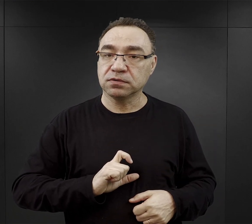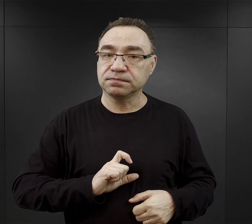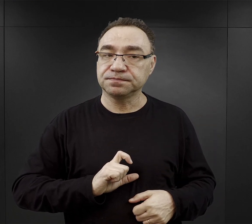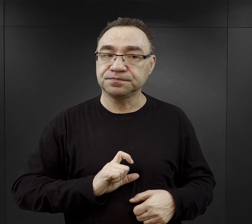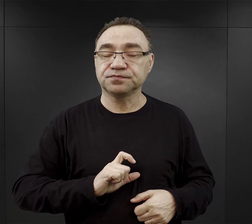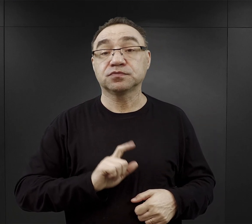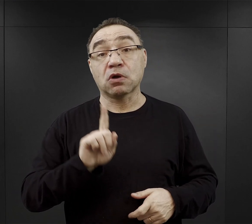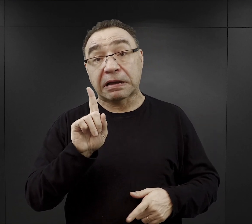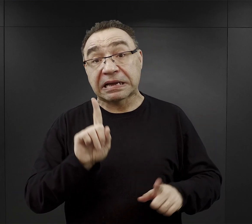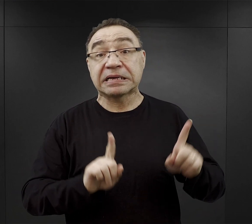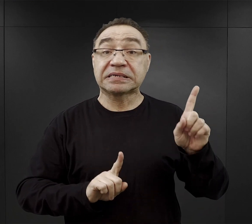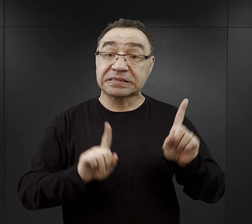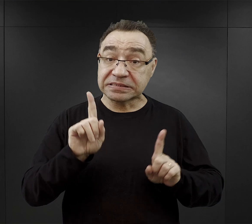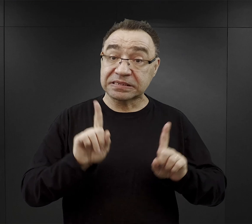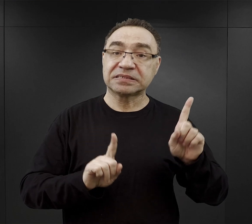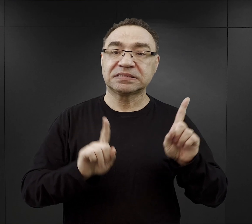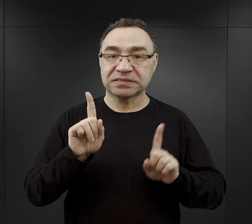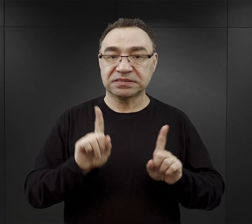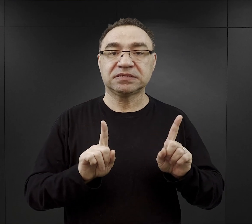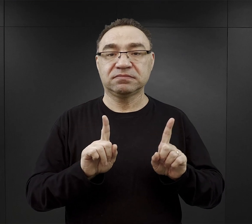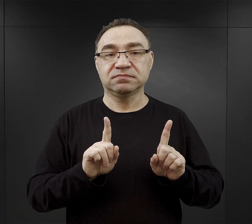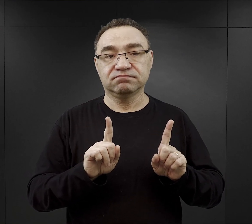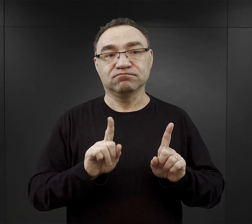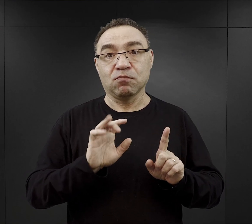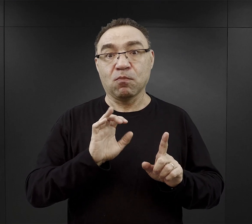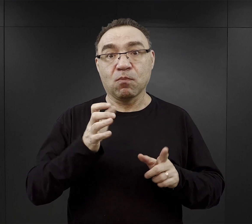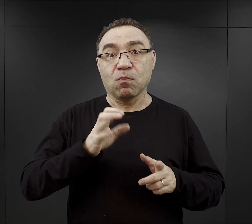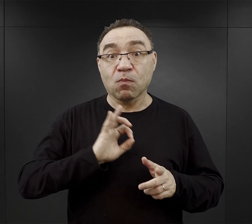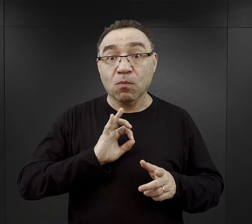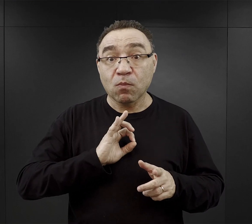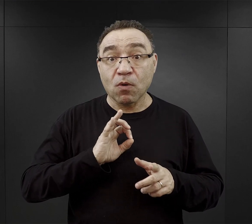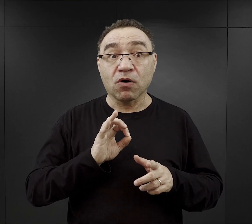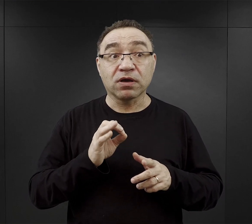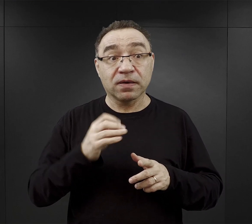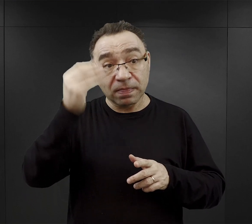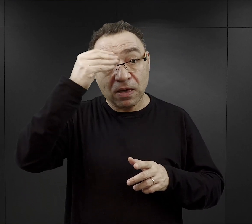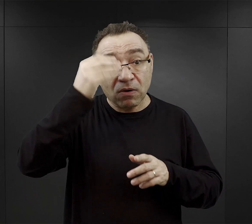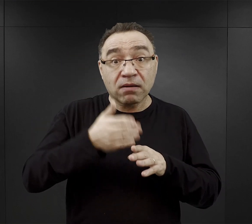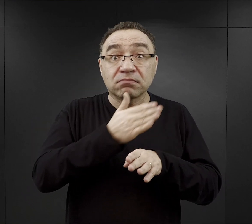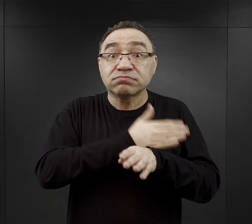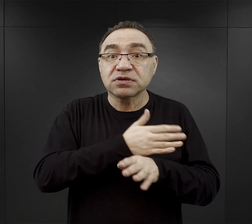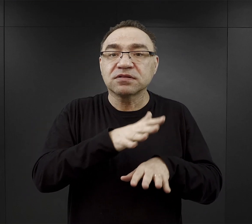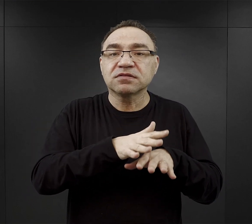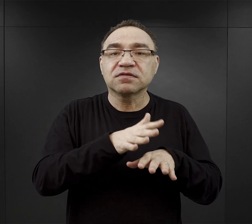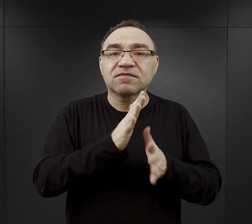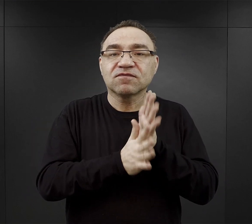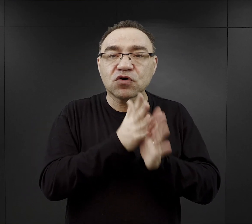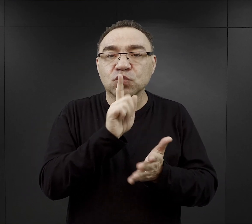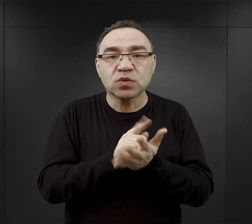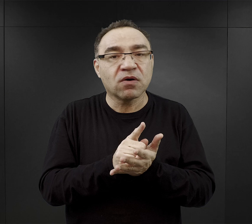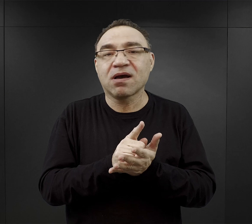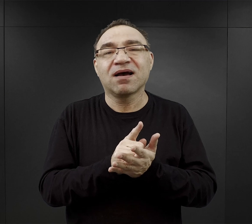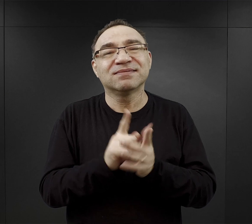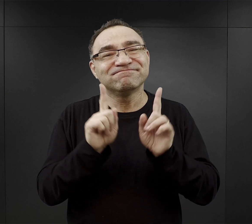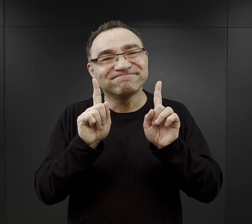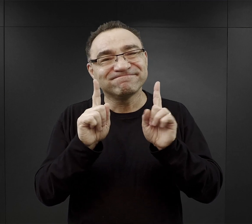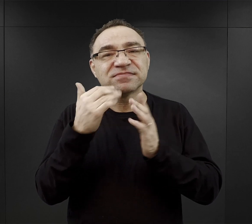Oni czasami mogli wykorzystać te swoje umiejętności przedwojenne w obozie, ale pod warunkiem, że